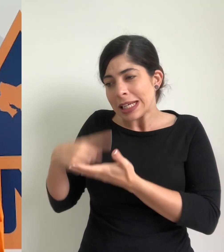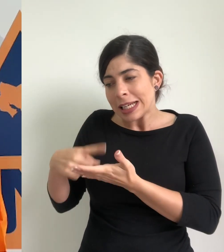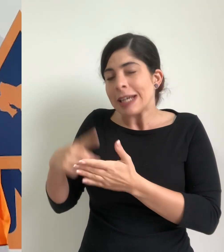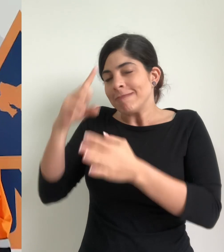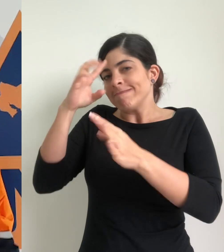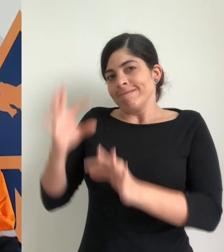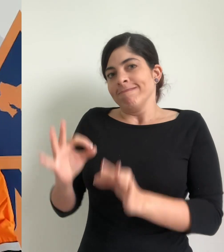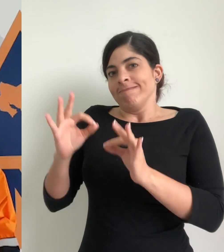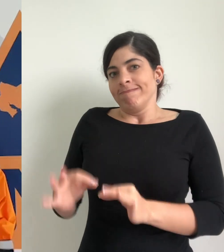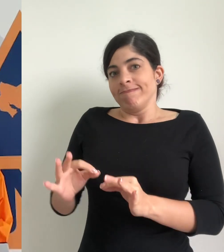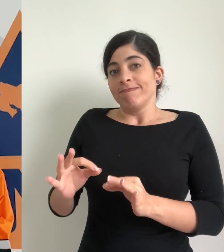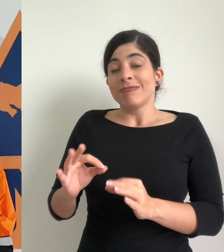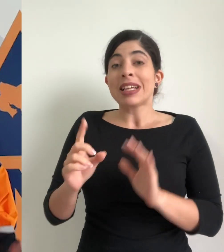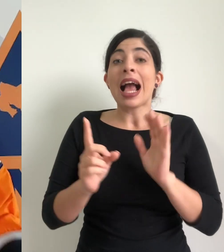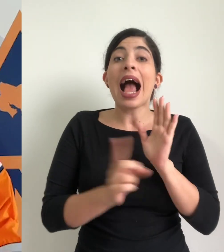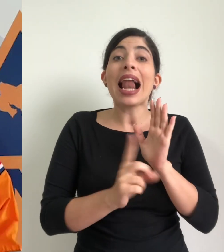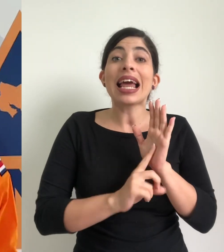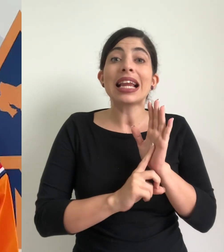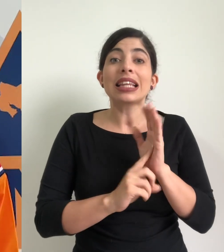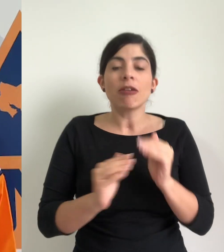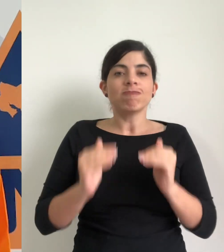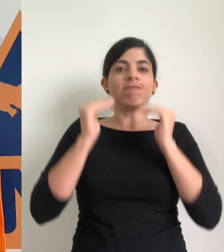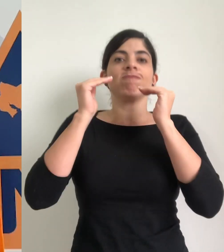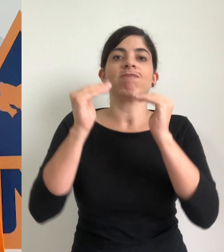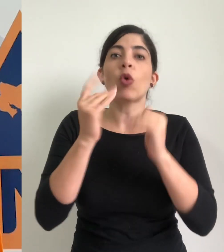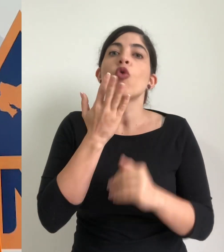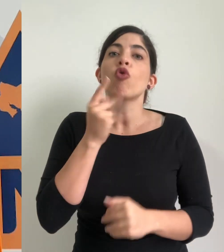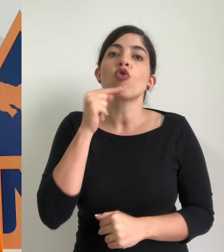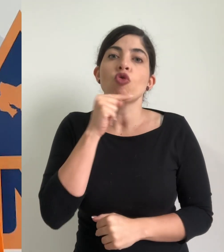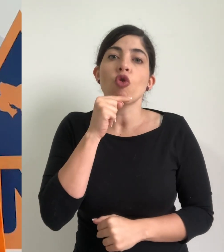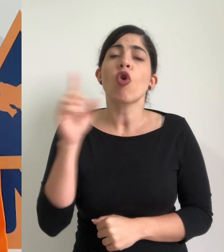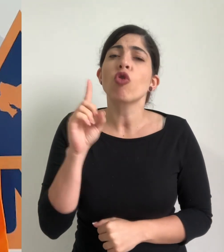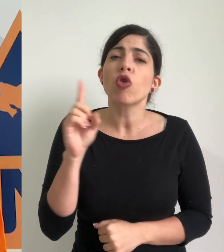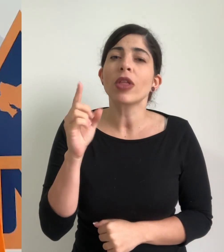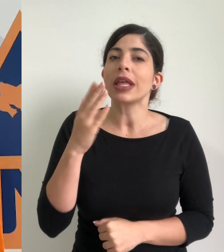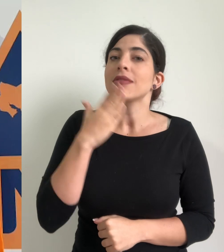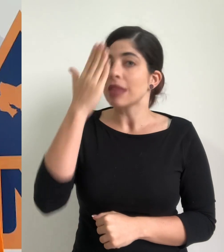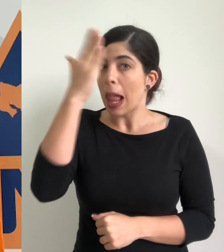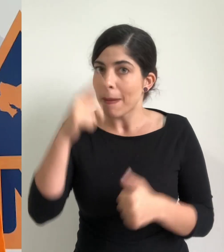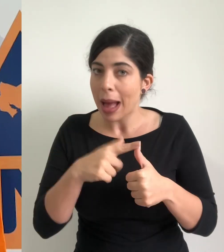la determinación de elevar el estado de alerta a alerta roja, para los cantones de Talamanca,